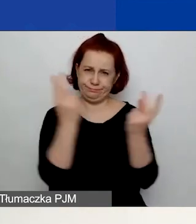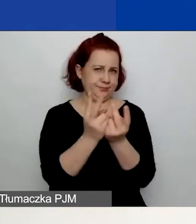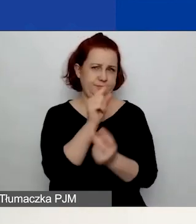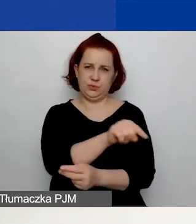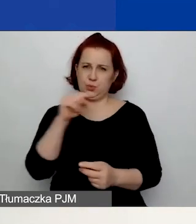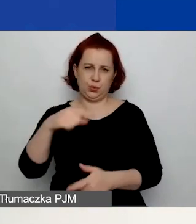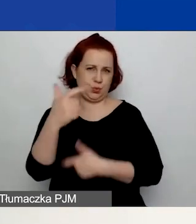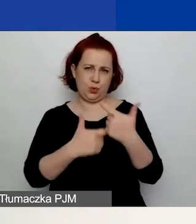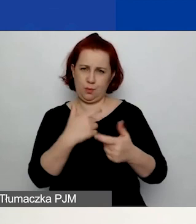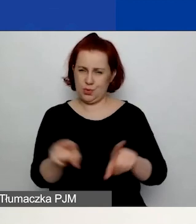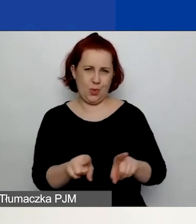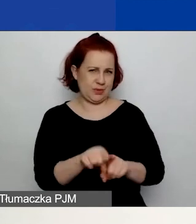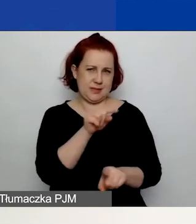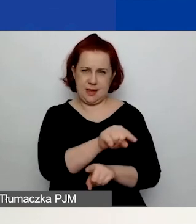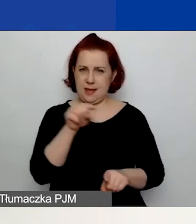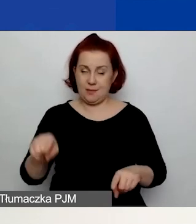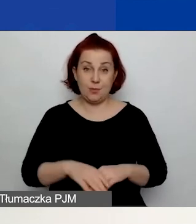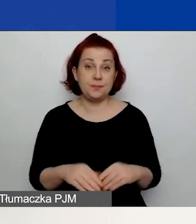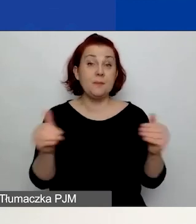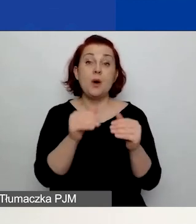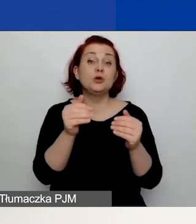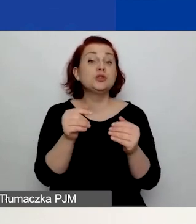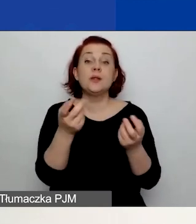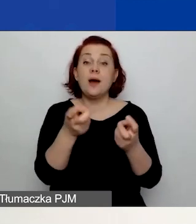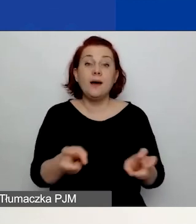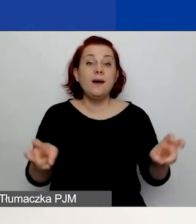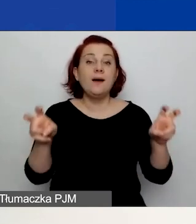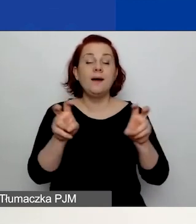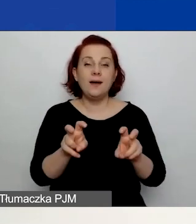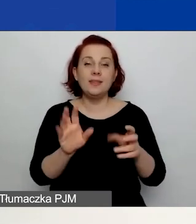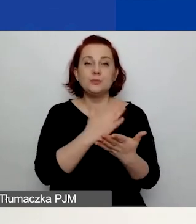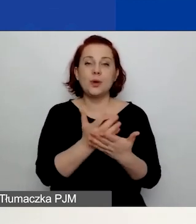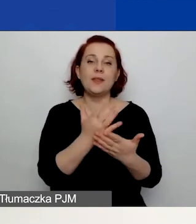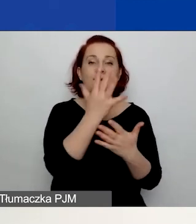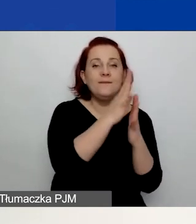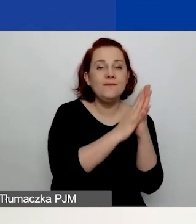Możecie również założyć sobie po jednym szkicu w każdej ścieżce.